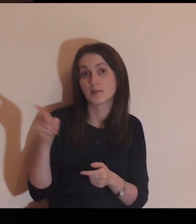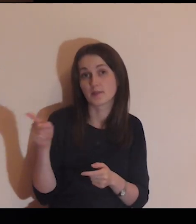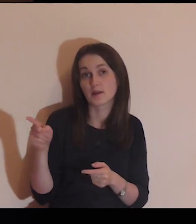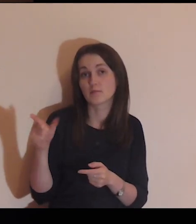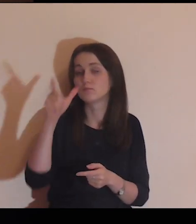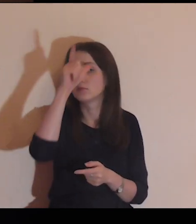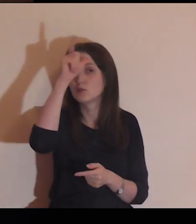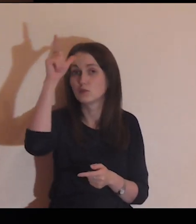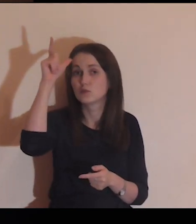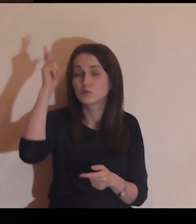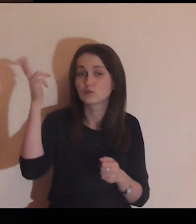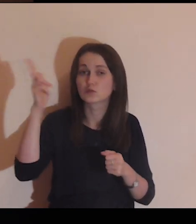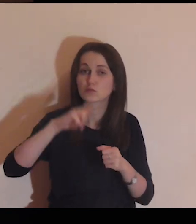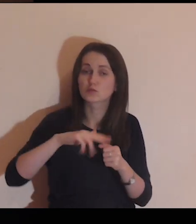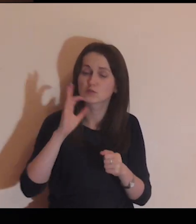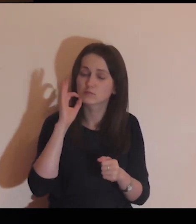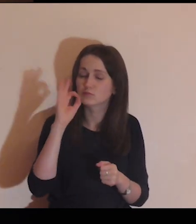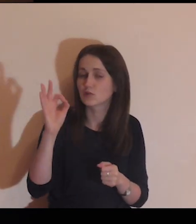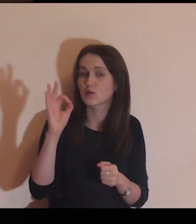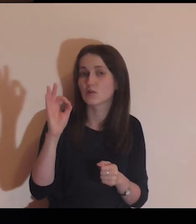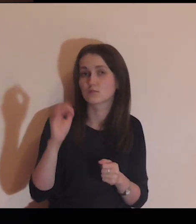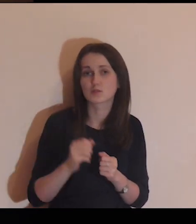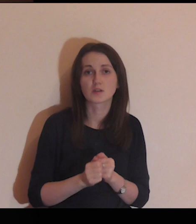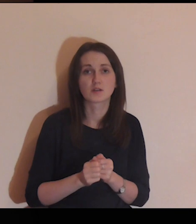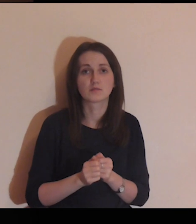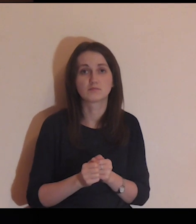Są tam ludzie, którzy dobrze się bawią.